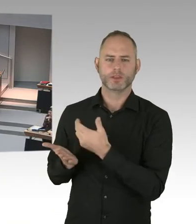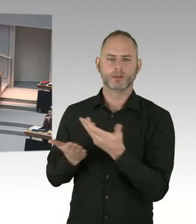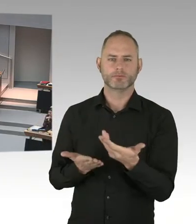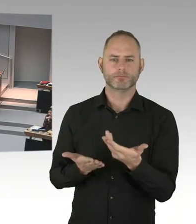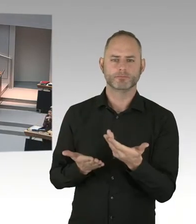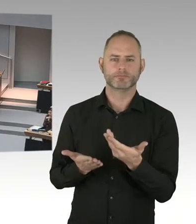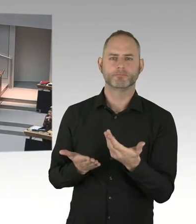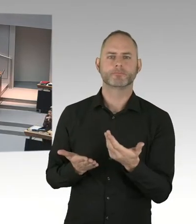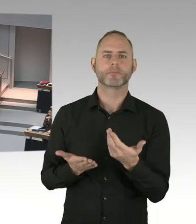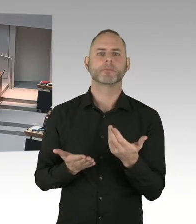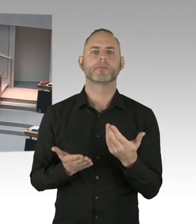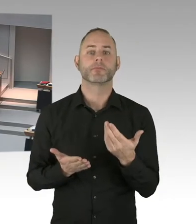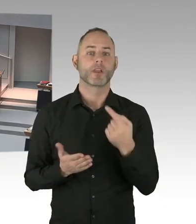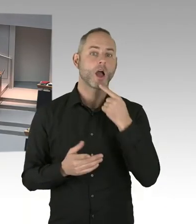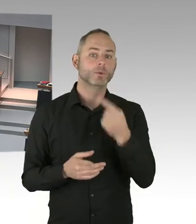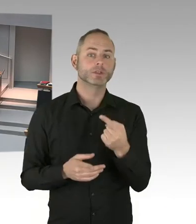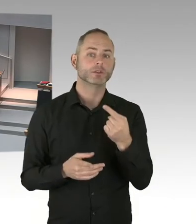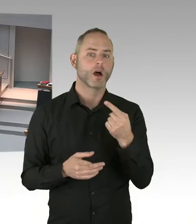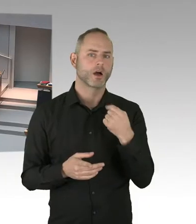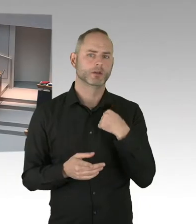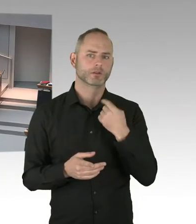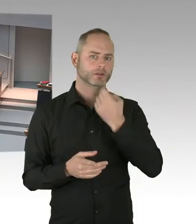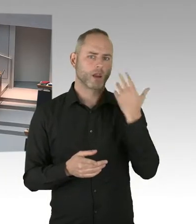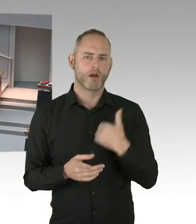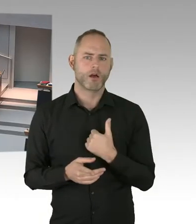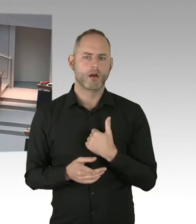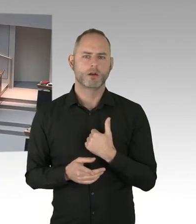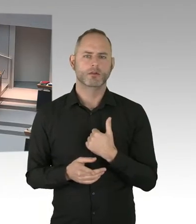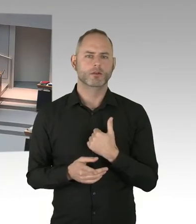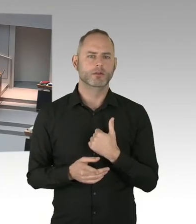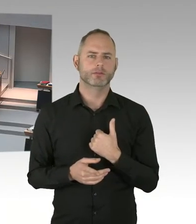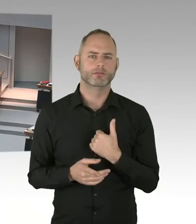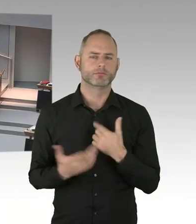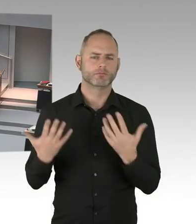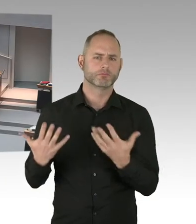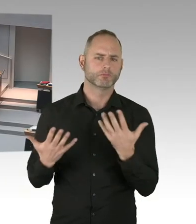(Präsidium) Frau Senatorin, bitte. Sie haben das Wort. (Sprecherwechsel) Sind unterschiedliche Interessensverbände.